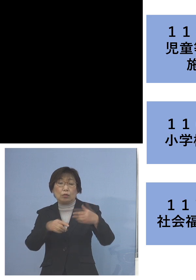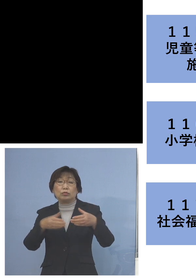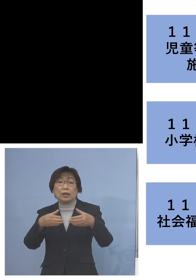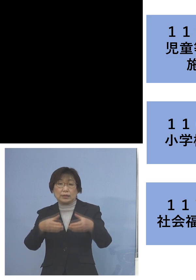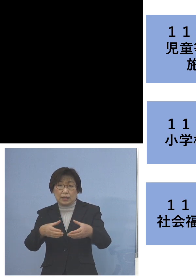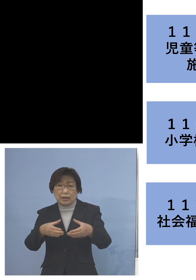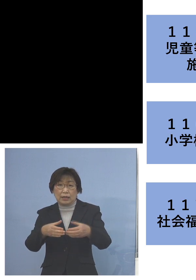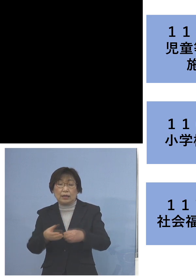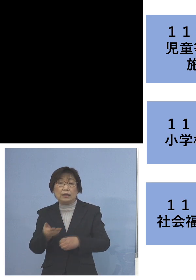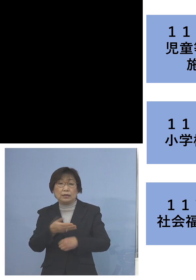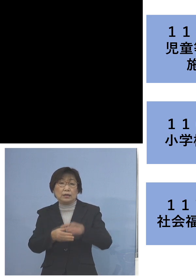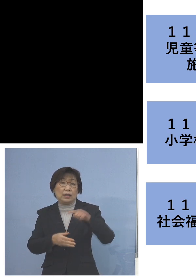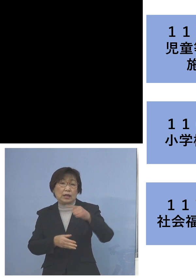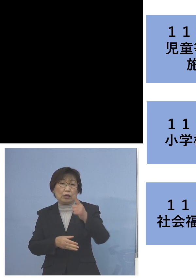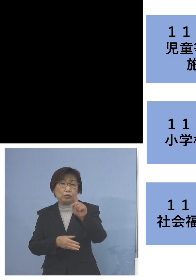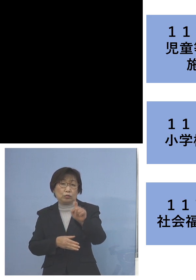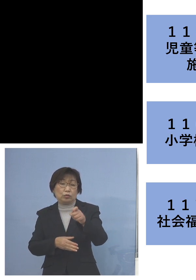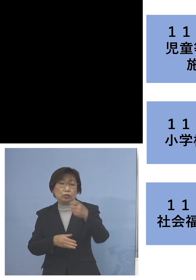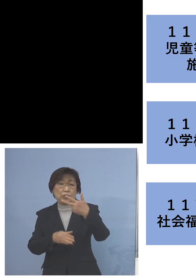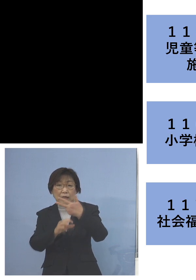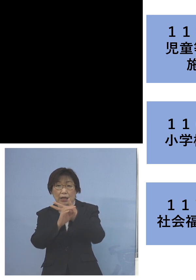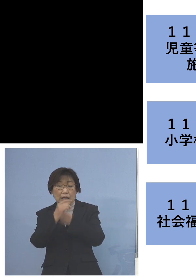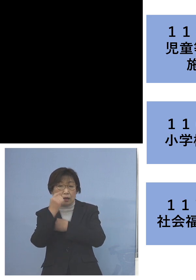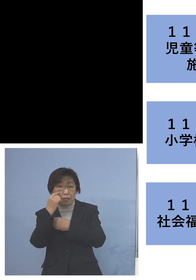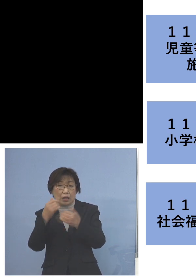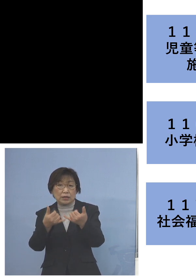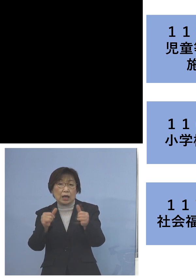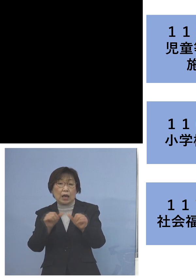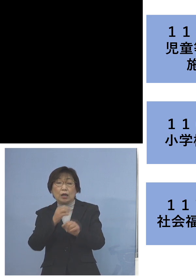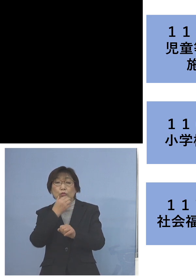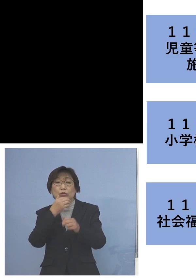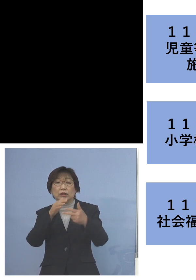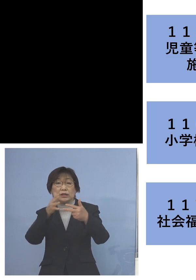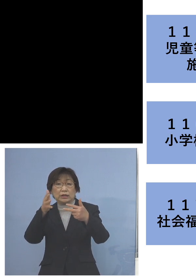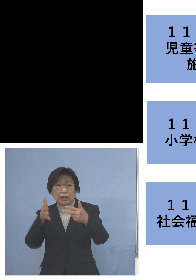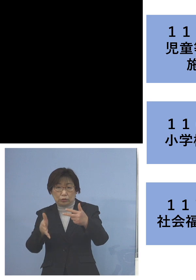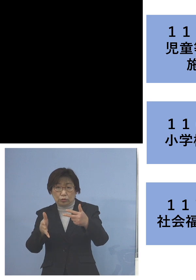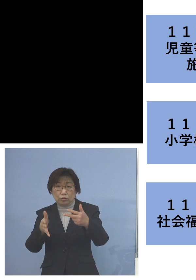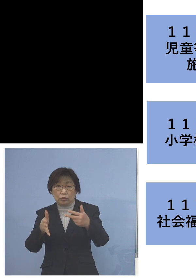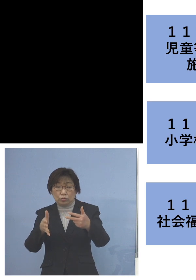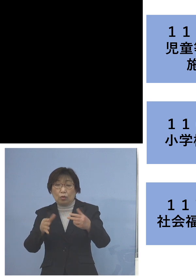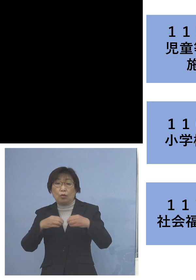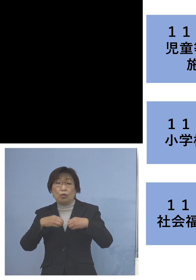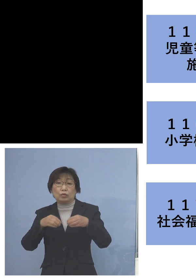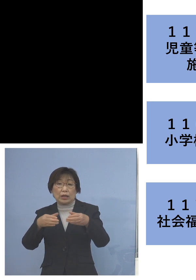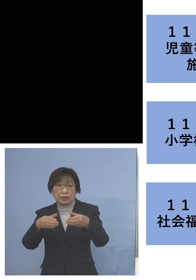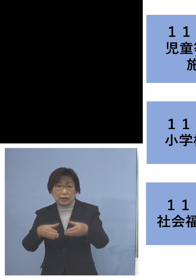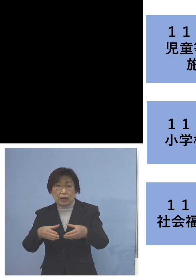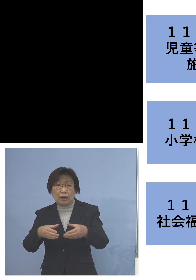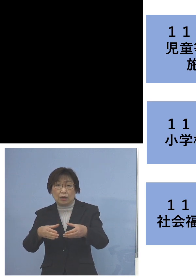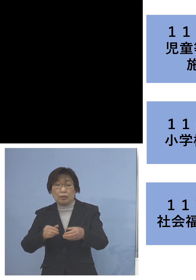そして「117例目社会福祉施設 クラスター」 については利用者11名